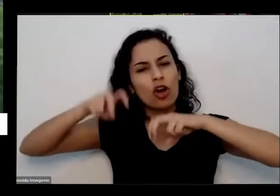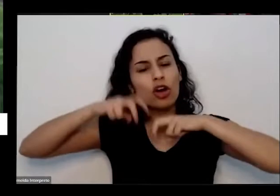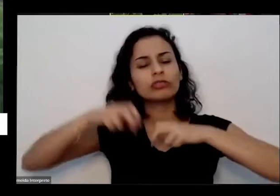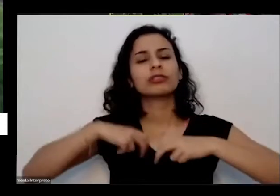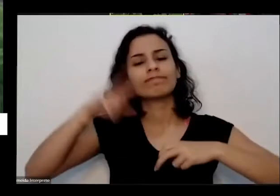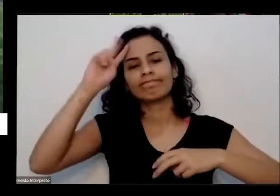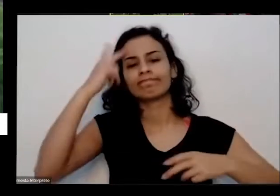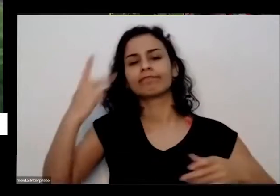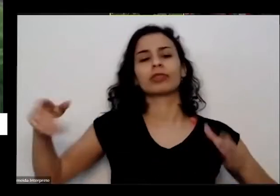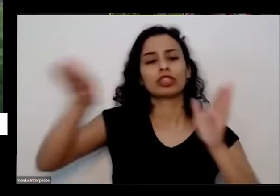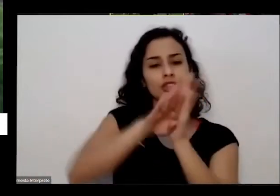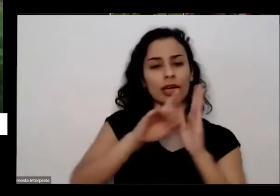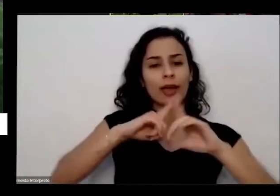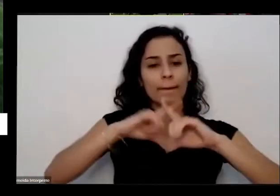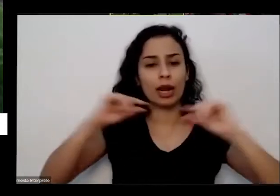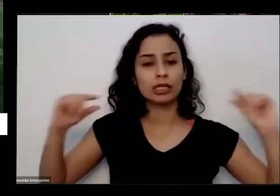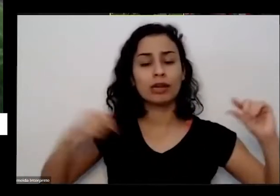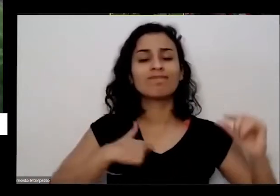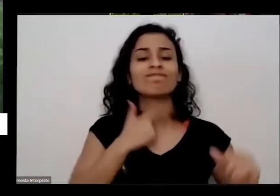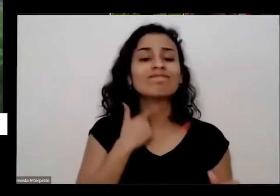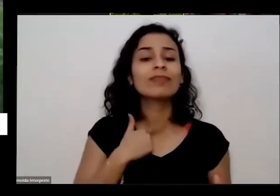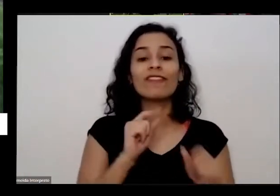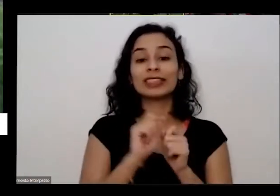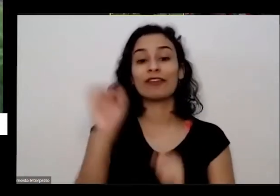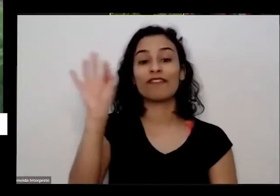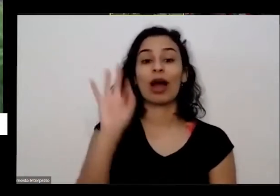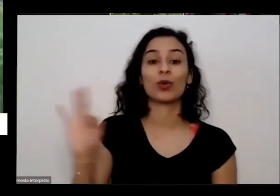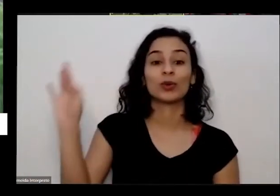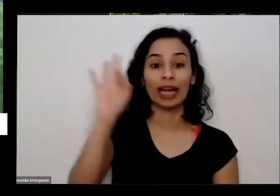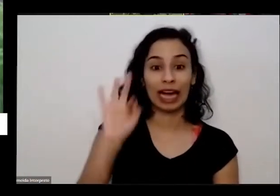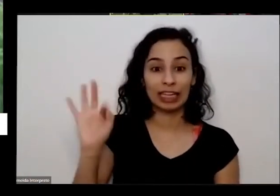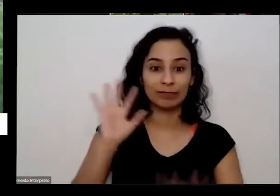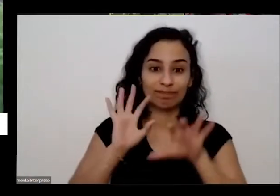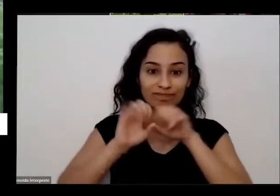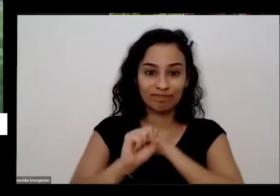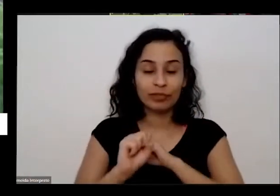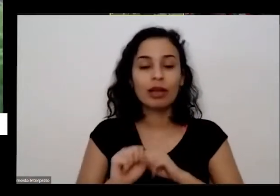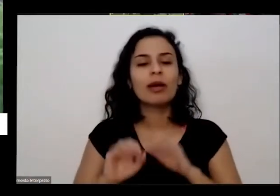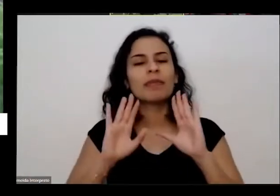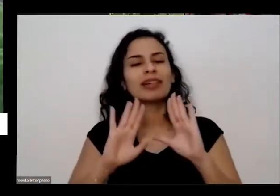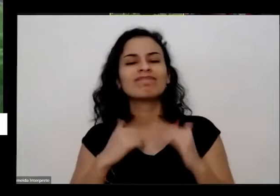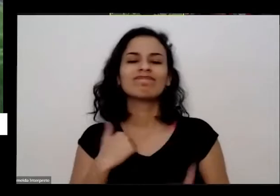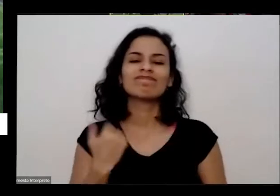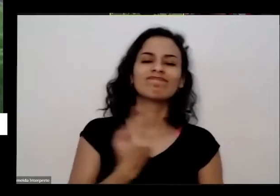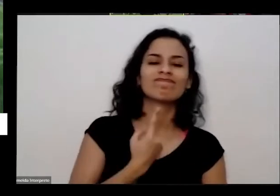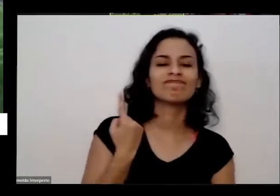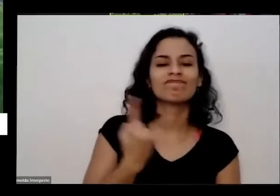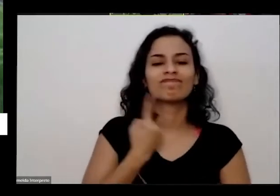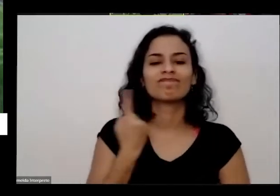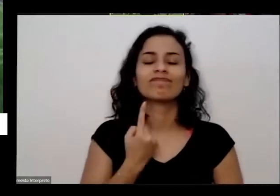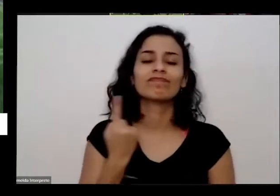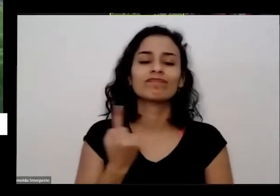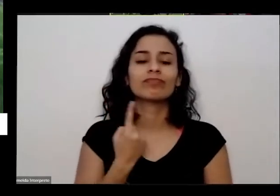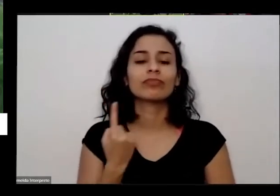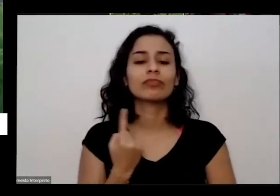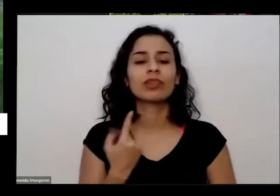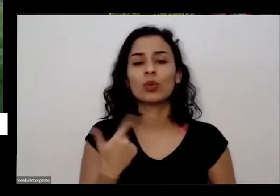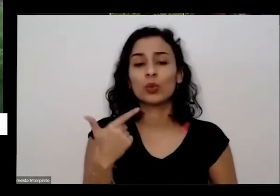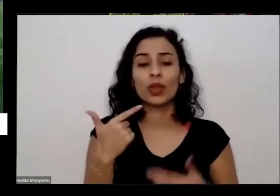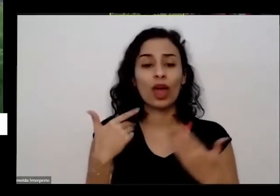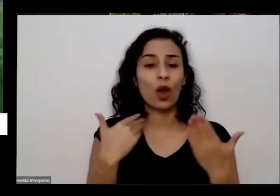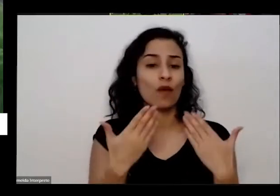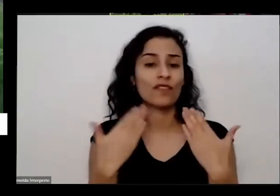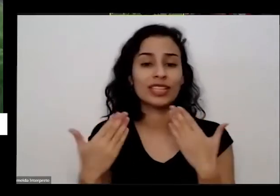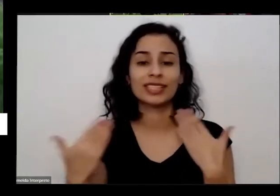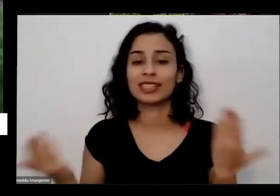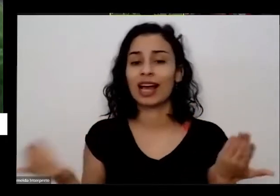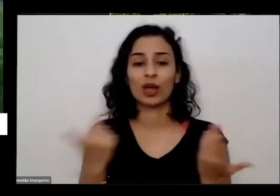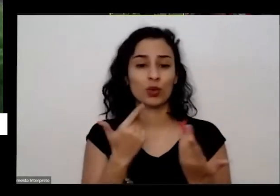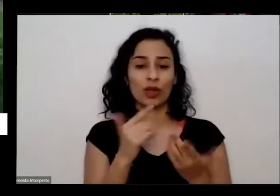fazer faculdade e mas fiquei muito sorrindo aqui sem ter com quem conversar sem ter parentes têm